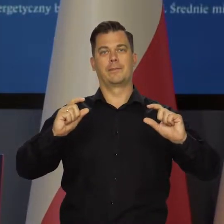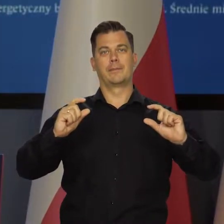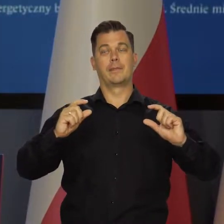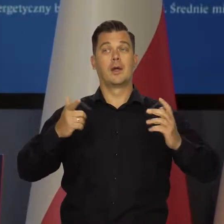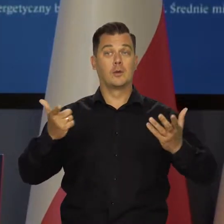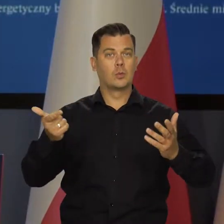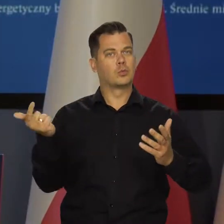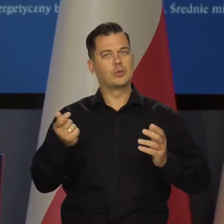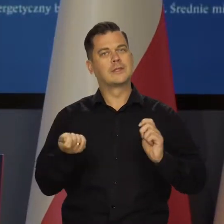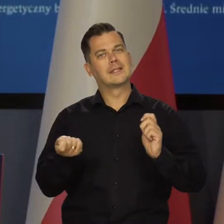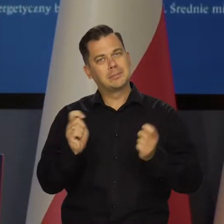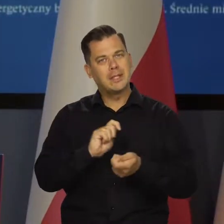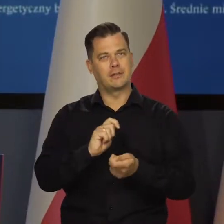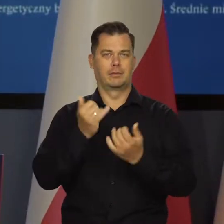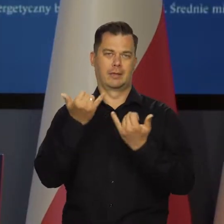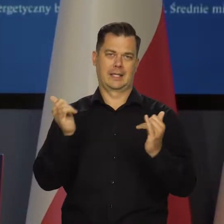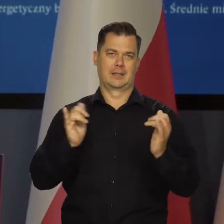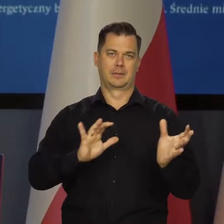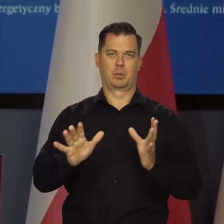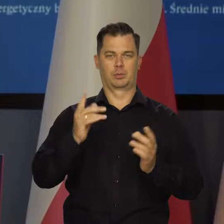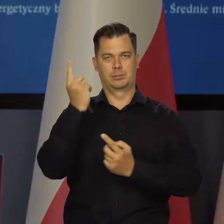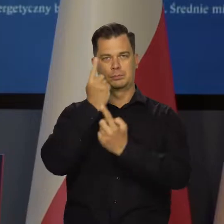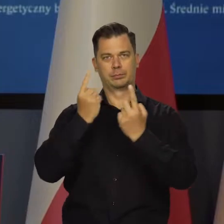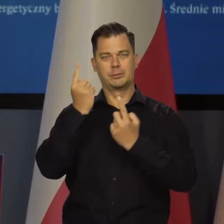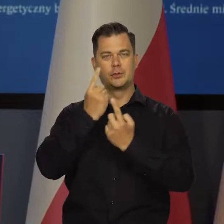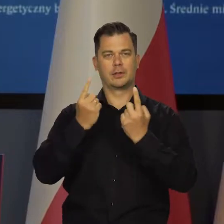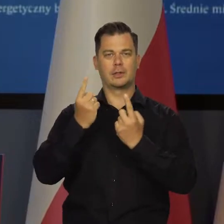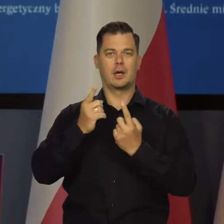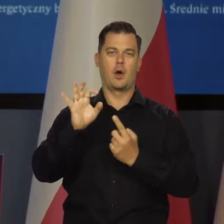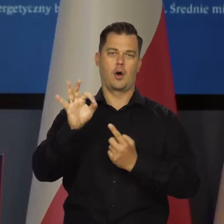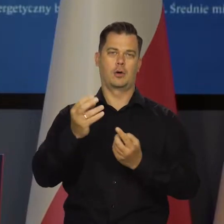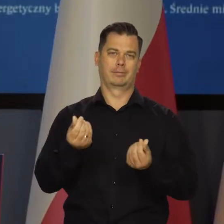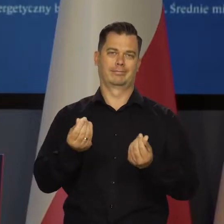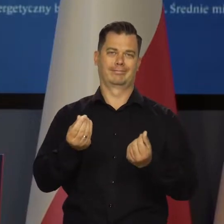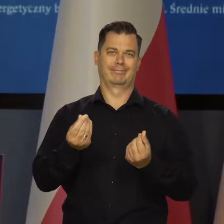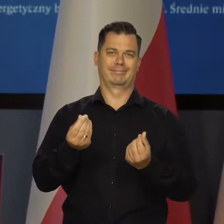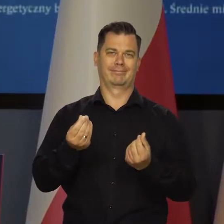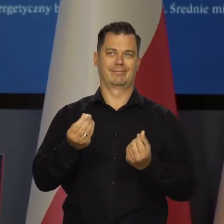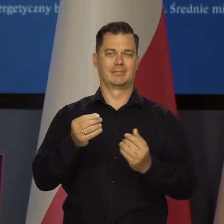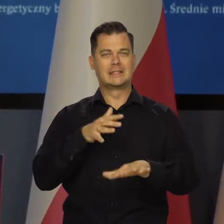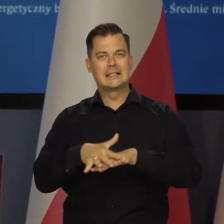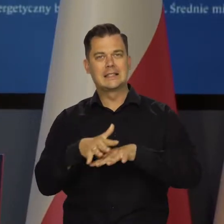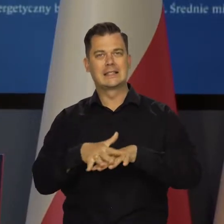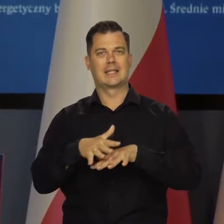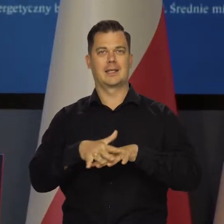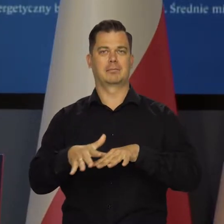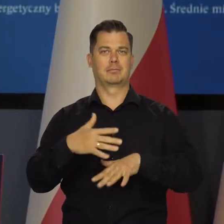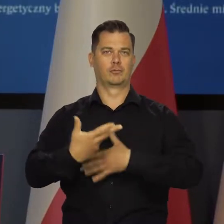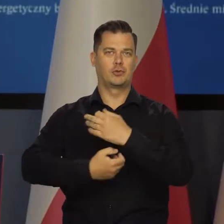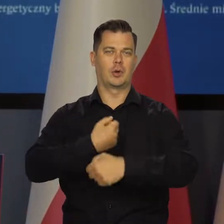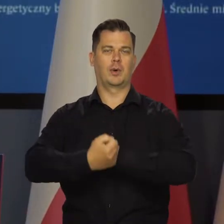i przestawić gospodarkę na jakieś inne systemy funkcjonowania,